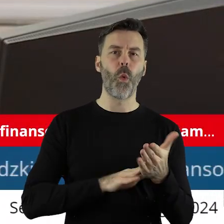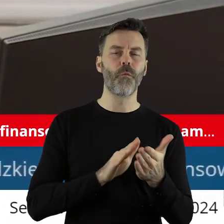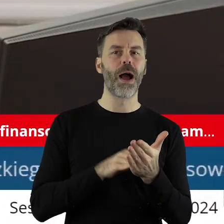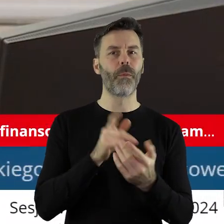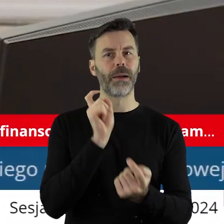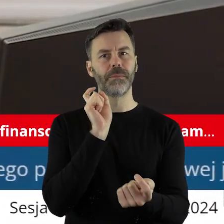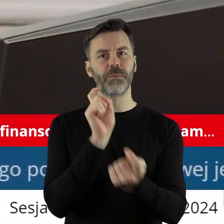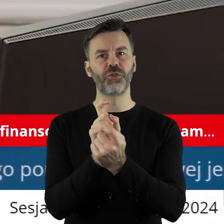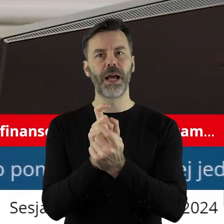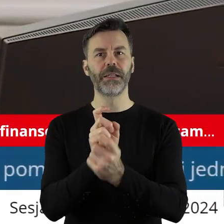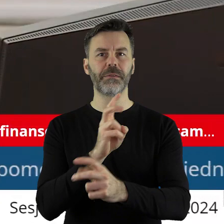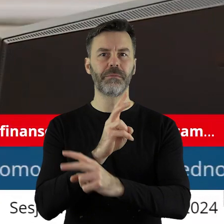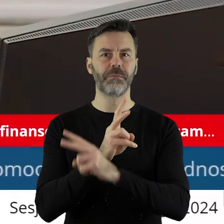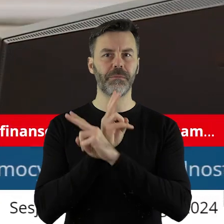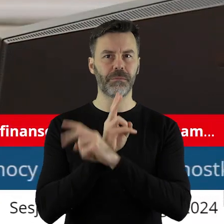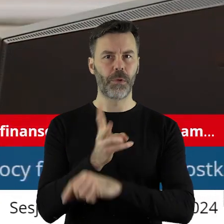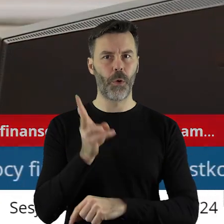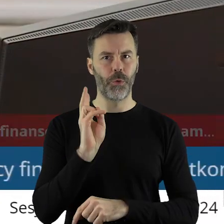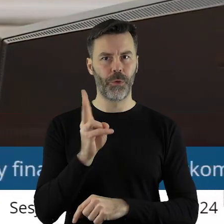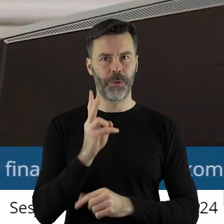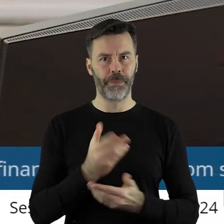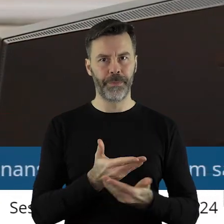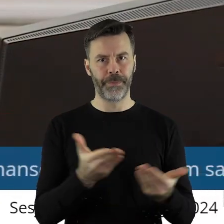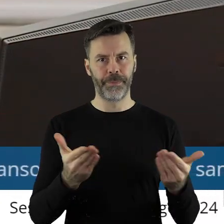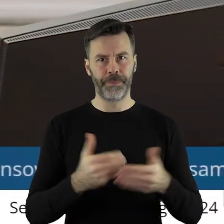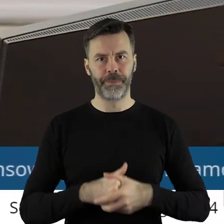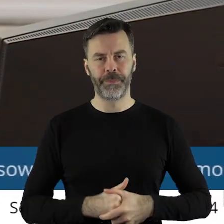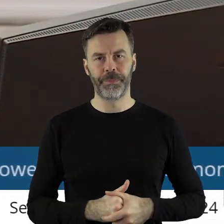kto jest przeciw, kto się wstrzymał?